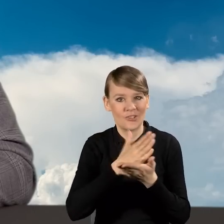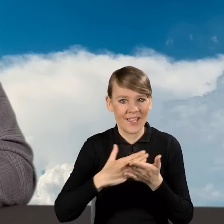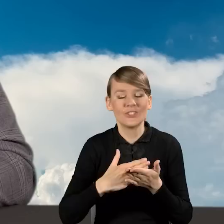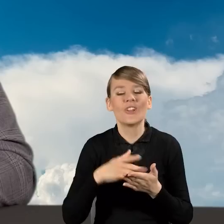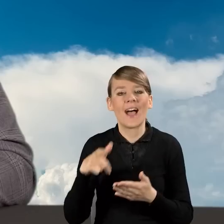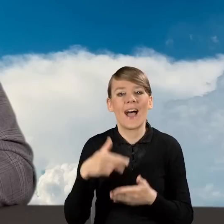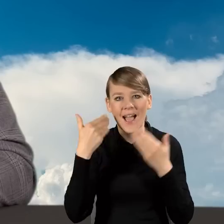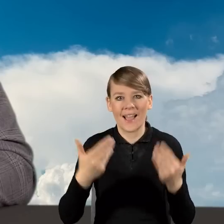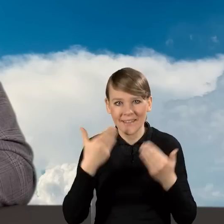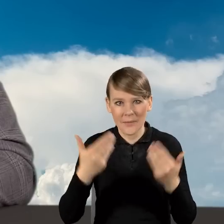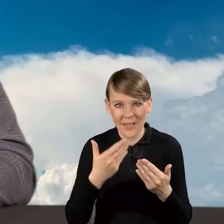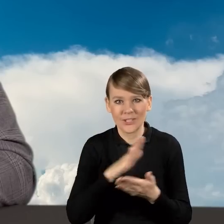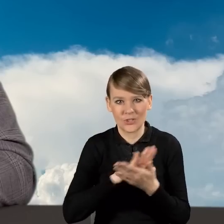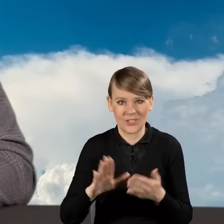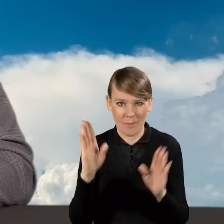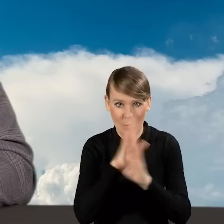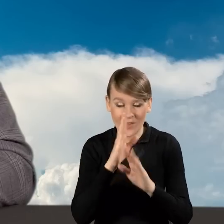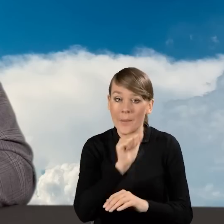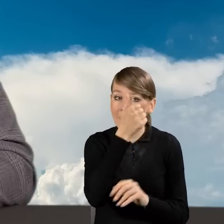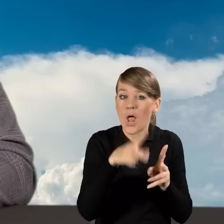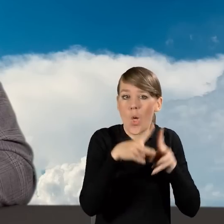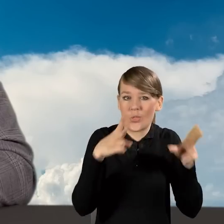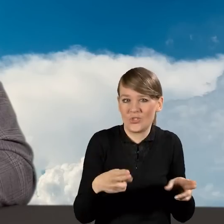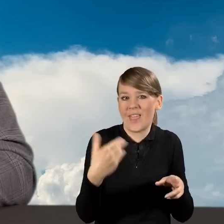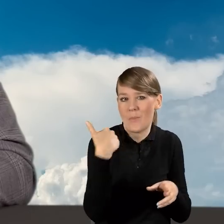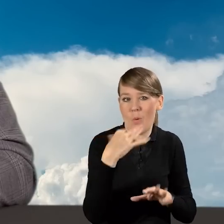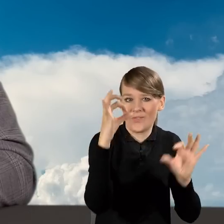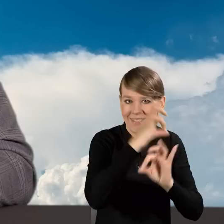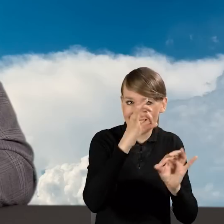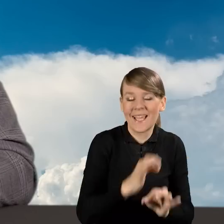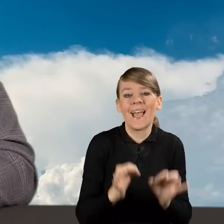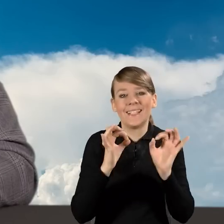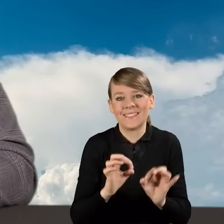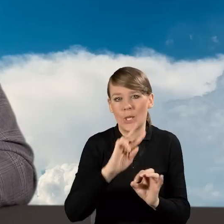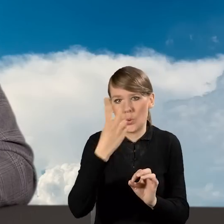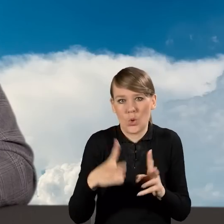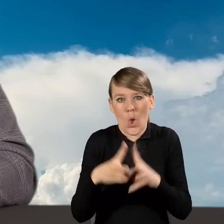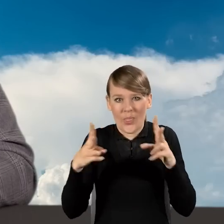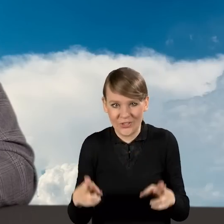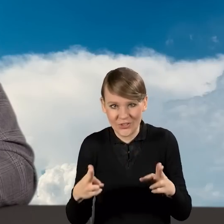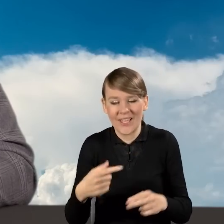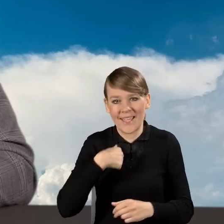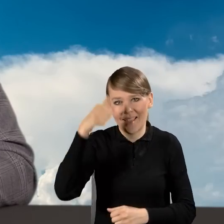Pierwszy odcinek odbył się w styczniu. Dzisiaj mamy kolejny odcinek. Ja nazywam się Dorota Kowalczyk,